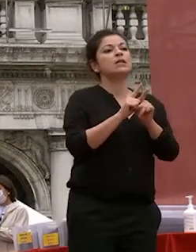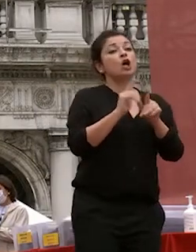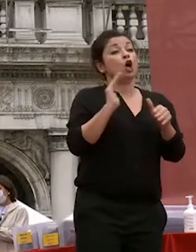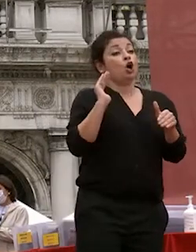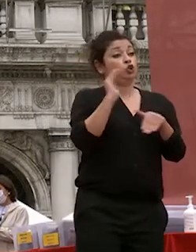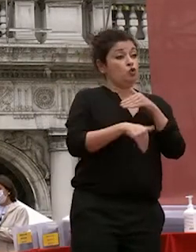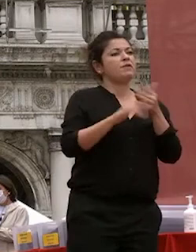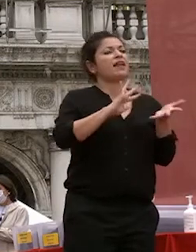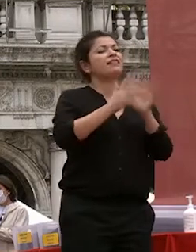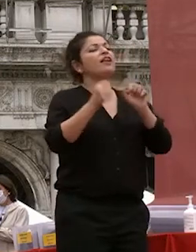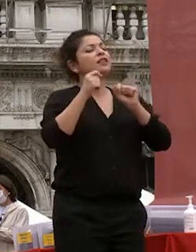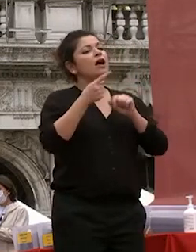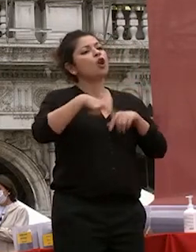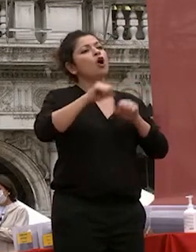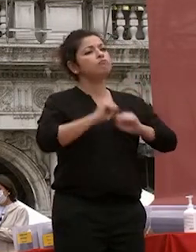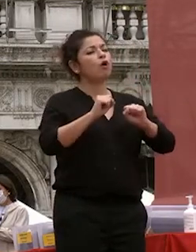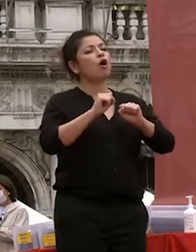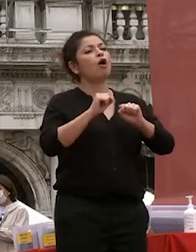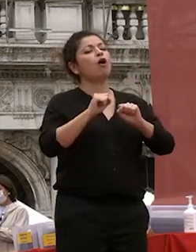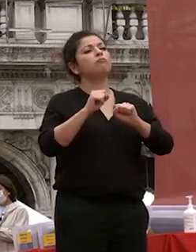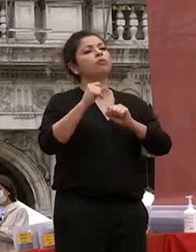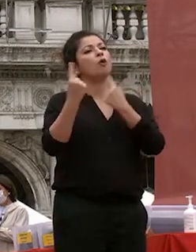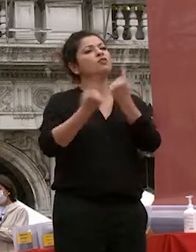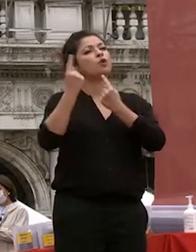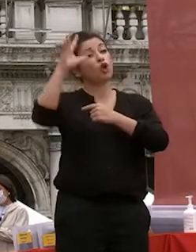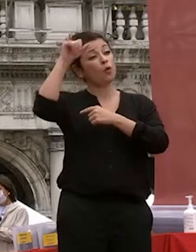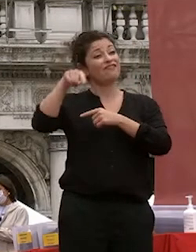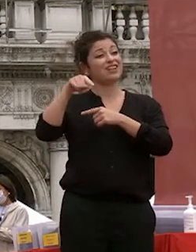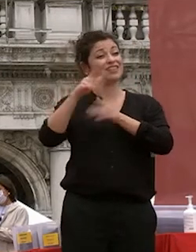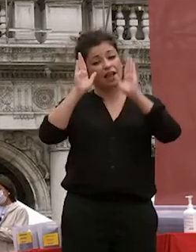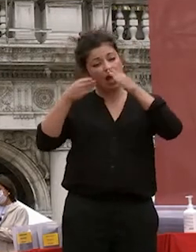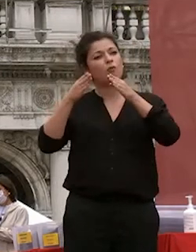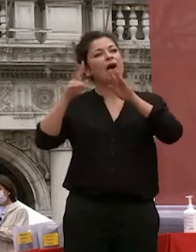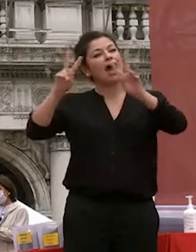mettere al centro dell'agenda prossima nei prossimi anni il bene più prezioso